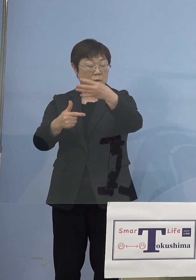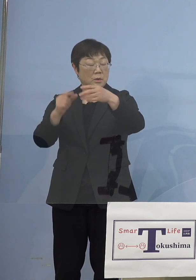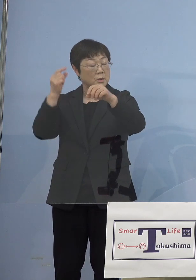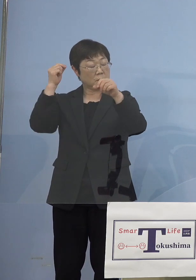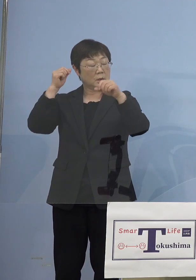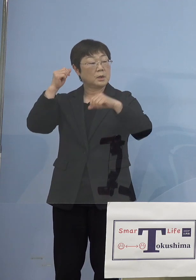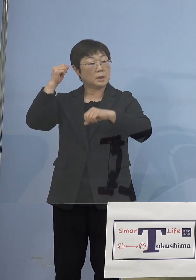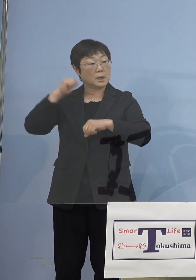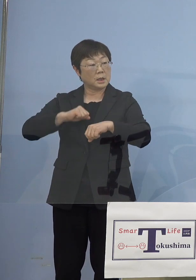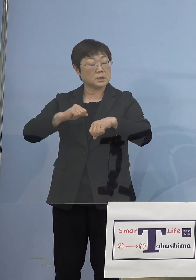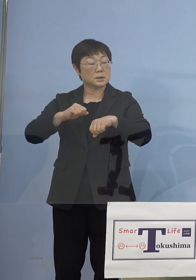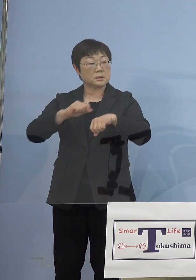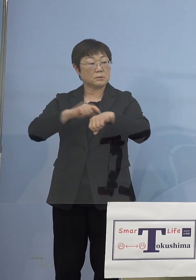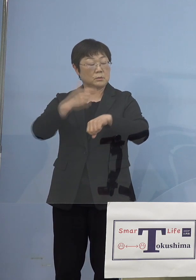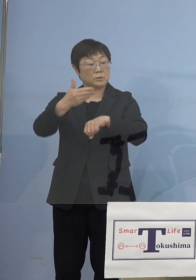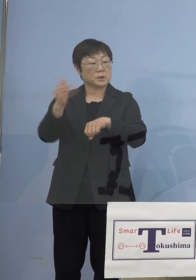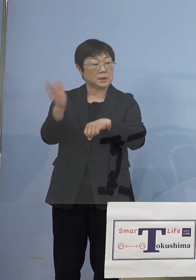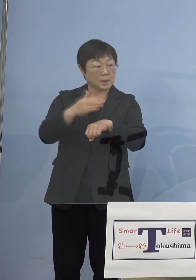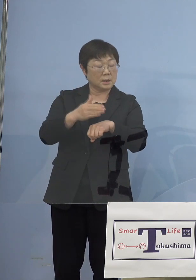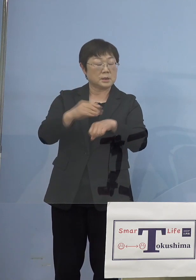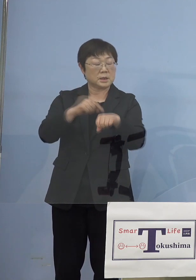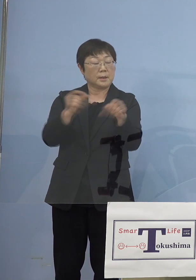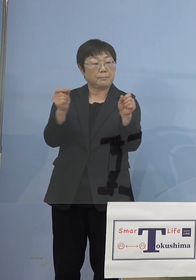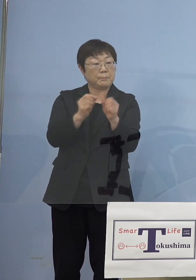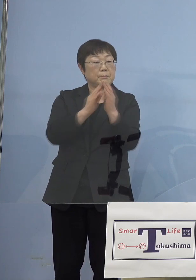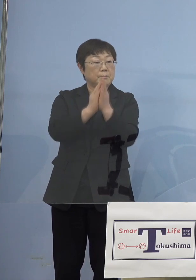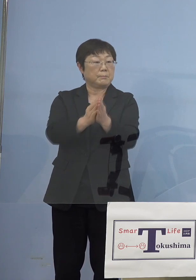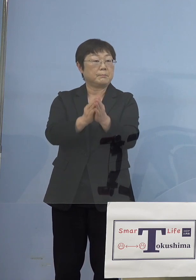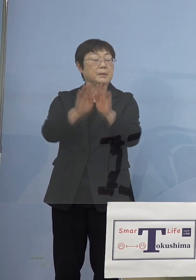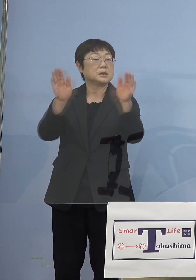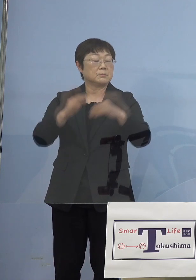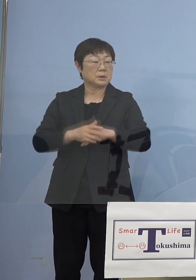時短がかかるということになって 聖火リレーがその時間帯にやって